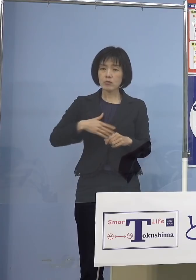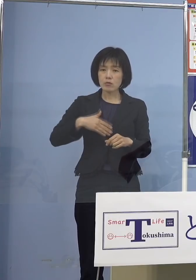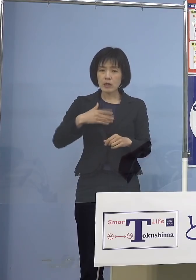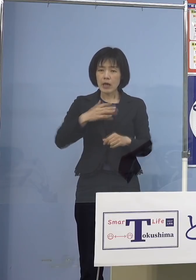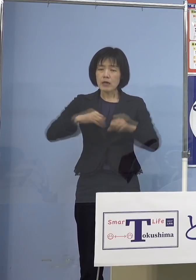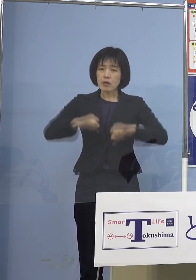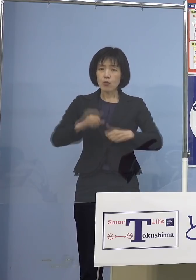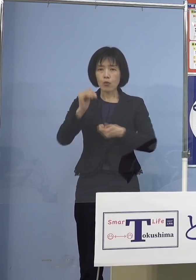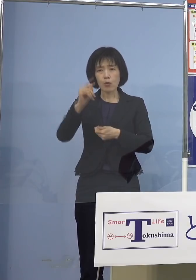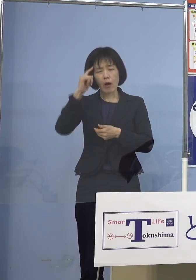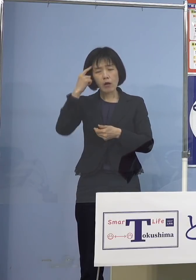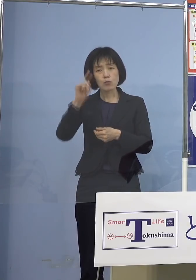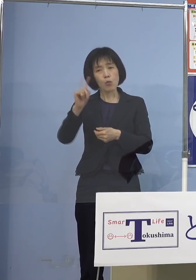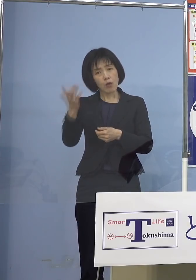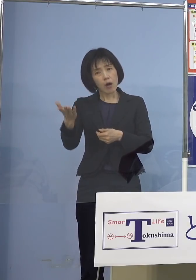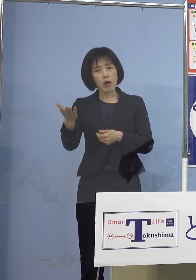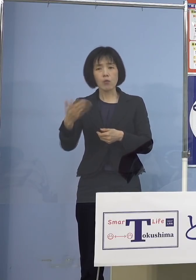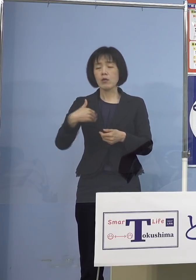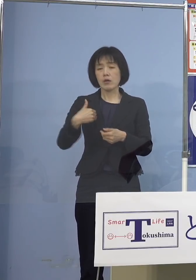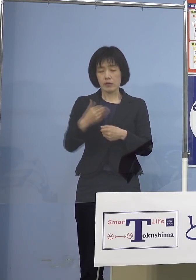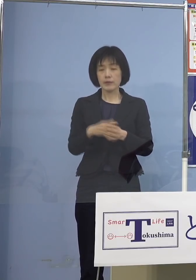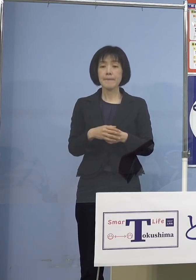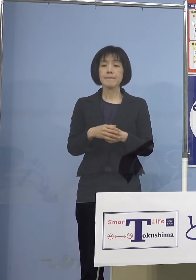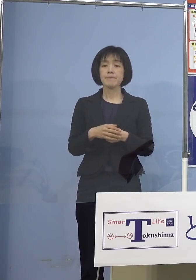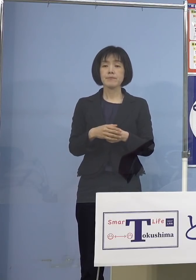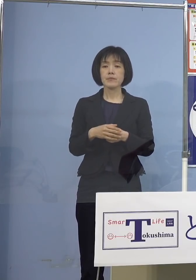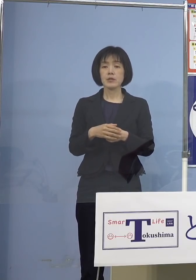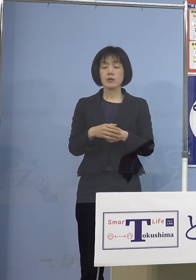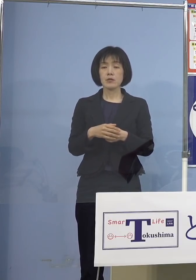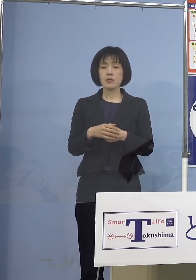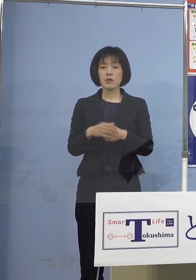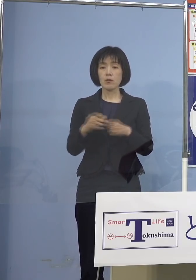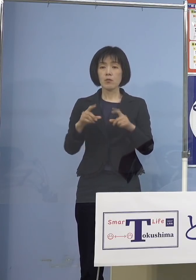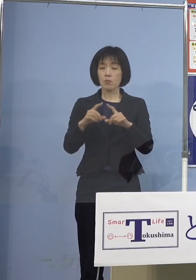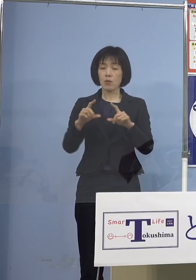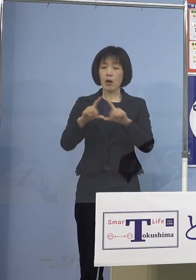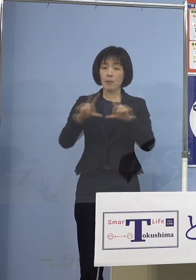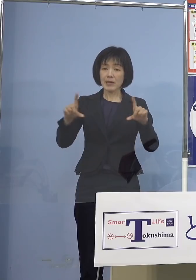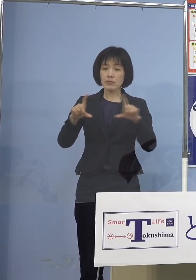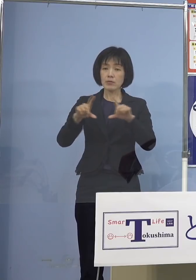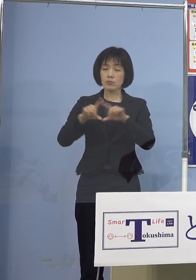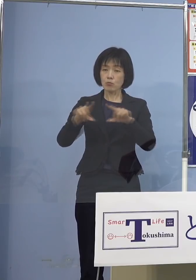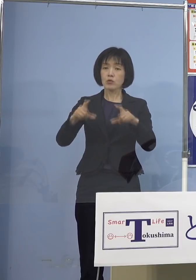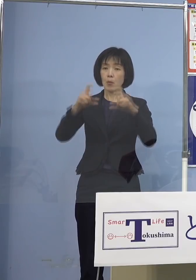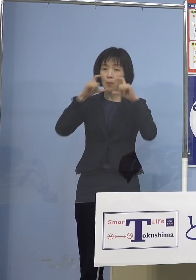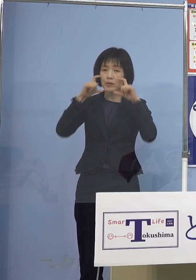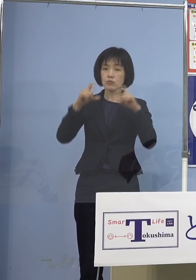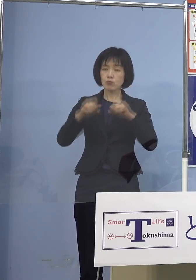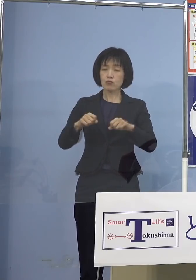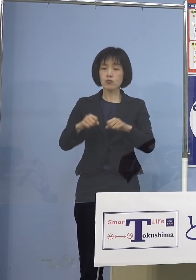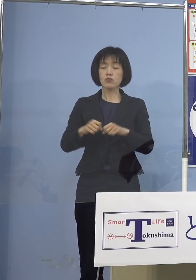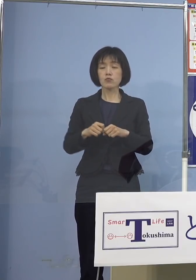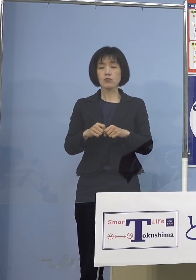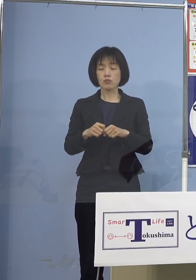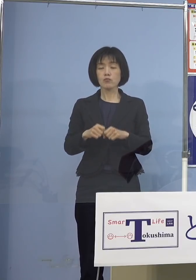やはりワクチンを打っていただく もちろんマスクをして防御すると 「僕は、私は大丈夫だ ちゃんとするよ」というのも